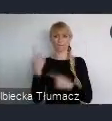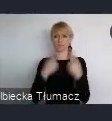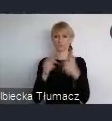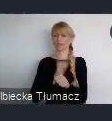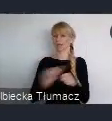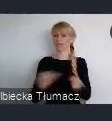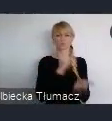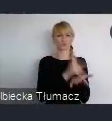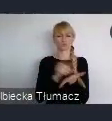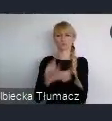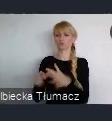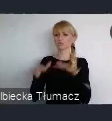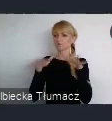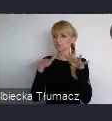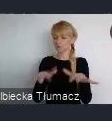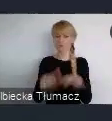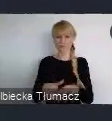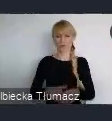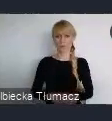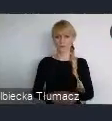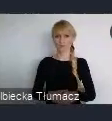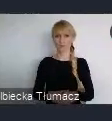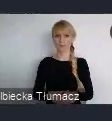I właściwie na każdym polu, staramy się, tak nawet bardzo obiektywnie